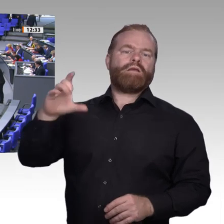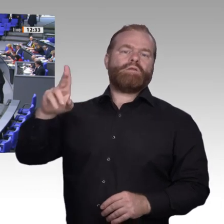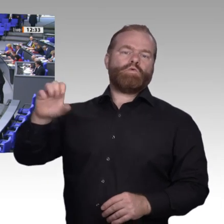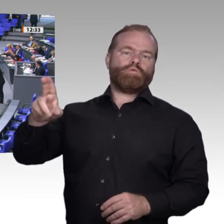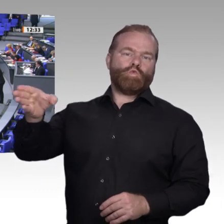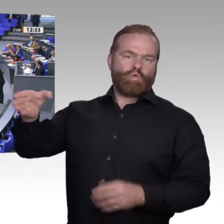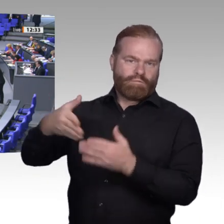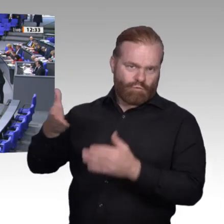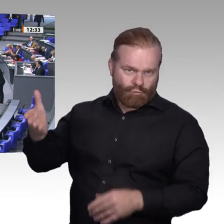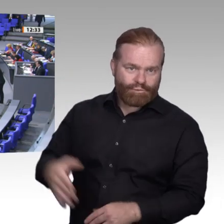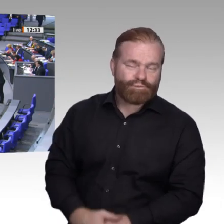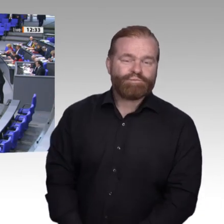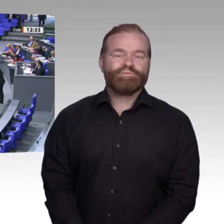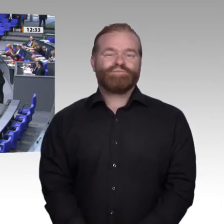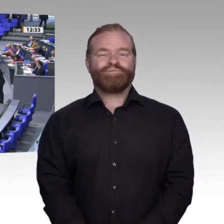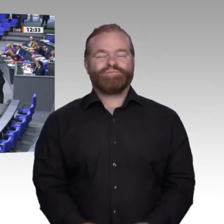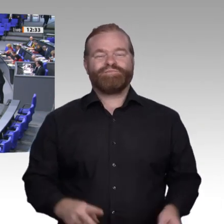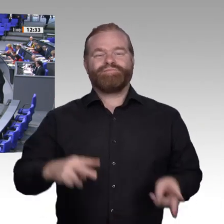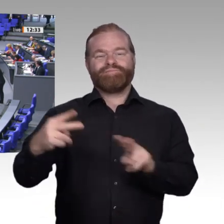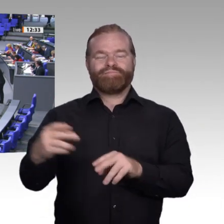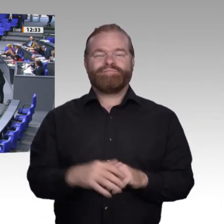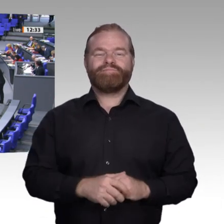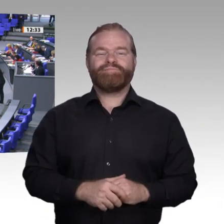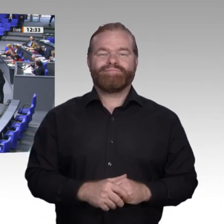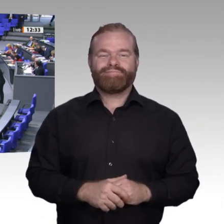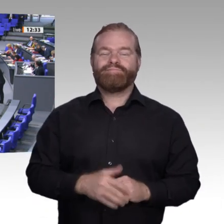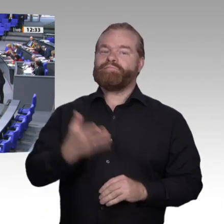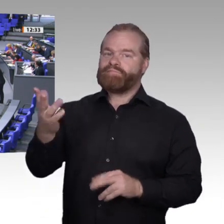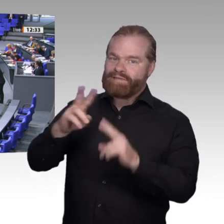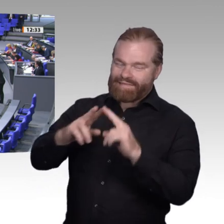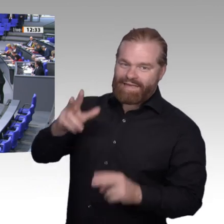Windmühlen.“ Digitalisierung in der Arbeitswelt ist mit Sicherheit ein solcher Wind, manche